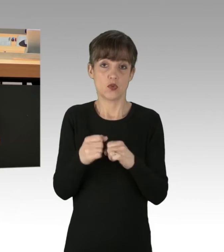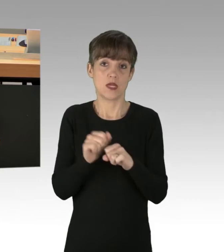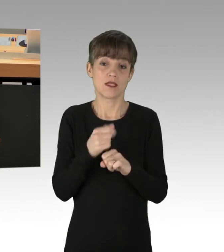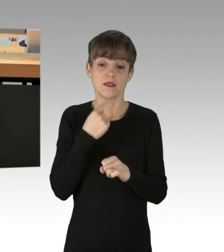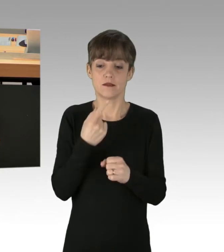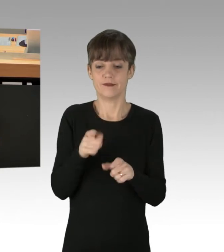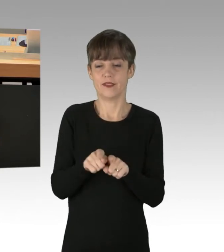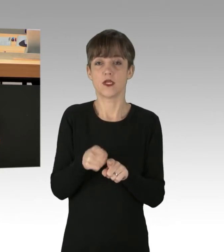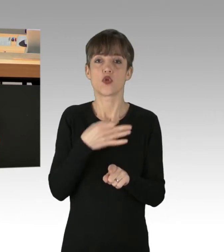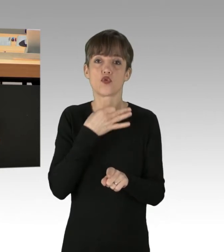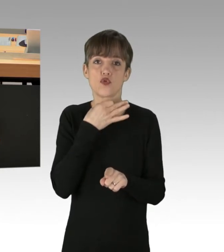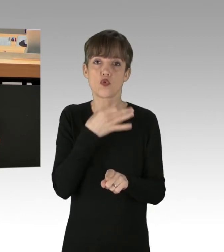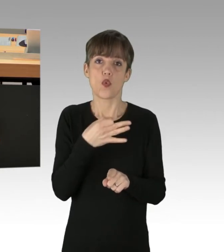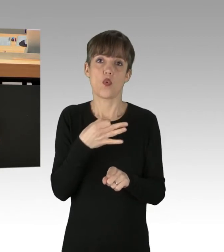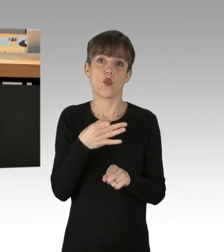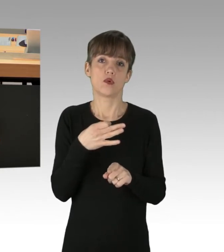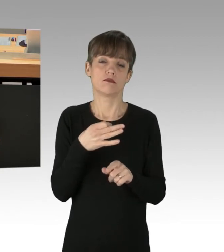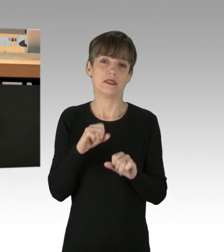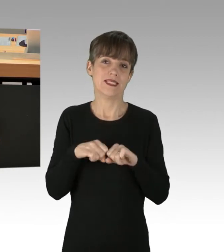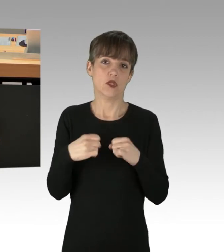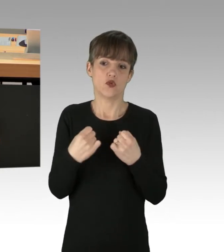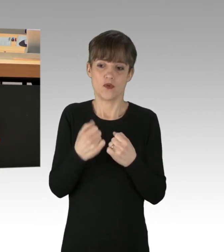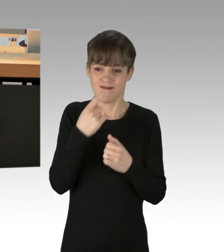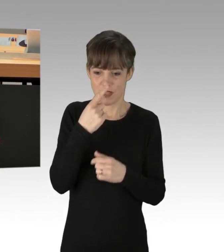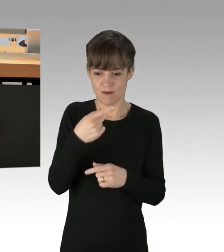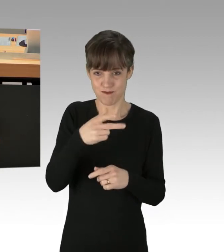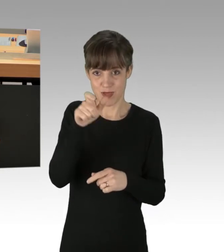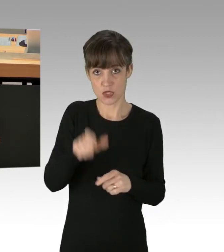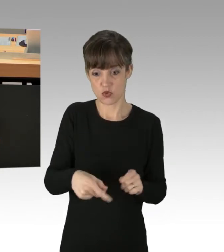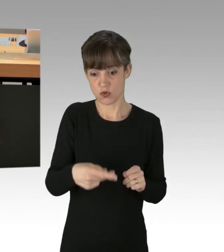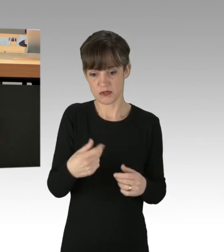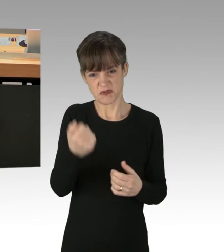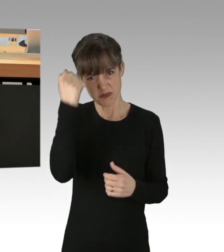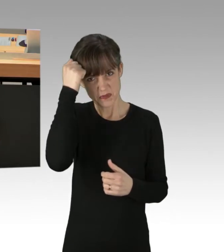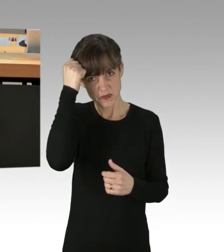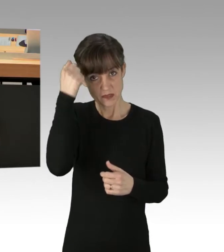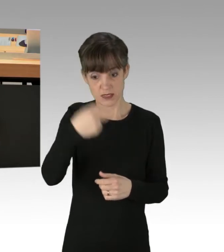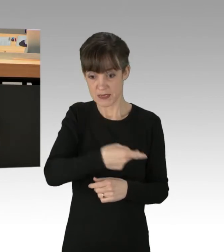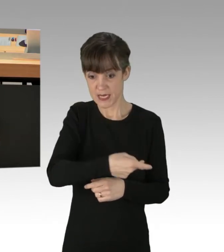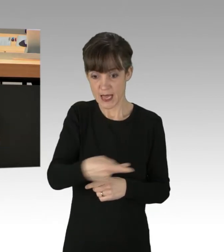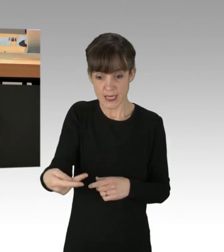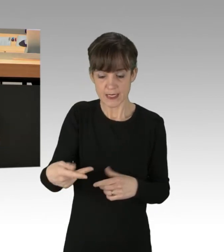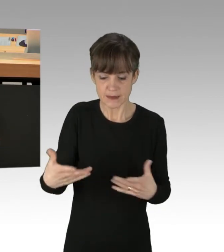wenn man genötigt wird von einer Person. Aber wissen Sie was, was mich dann doch schon irritiert hat, ist, warum denn die Berliner Polizei